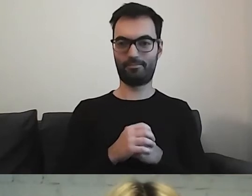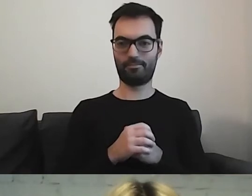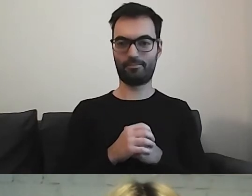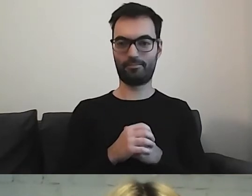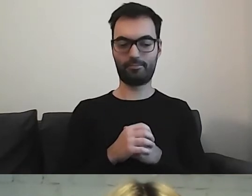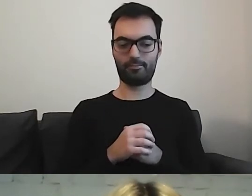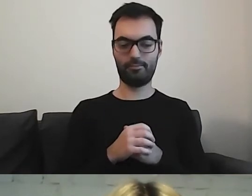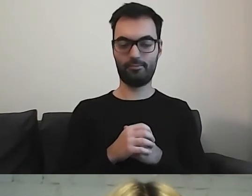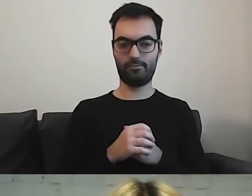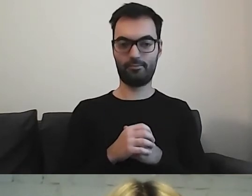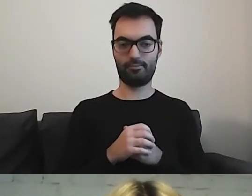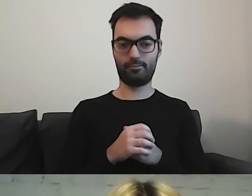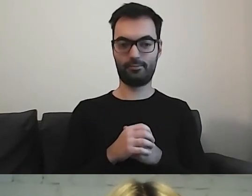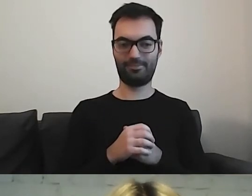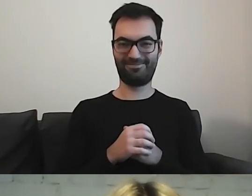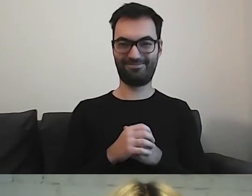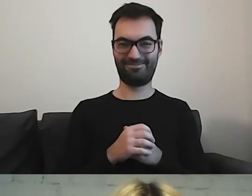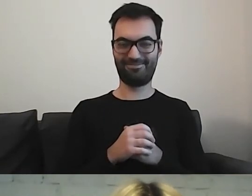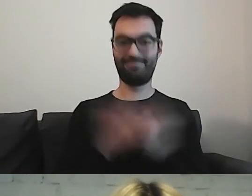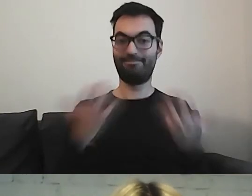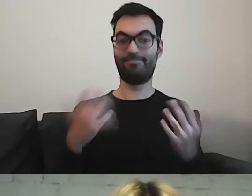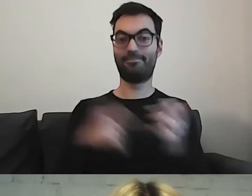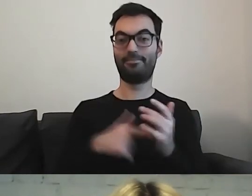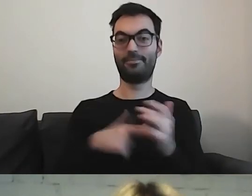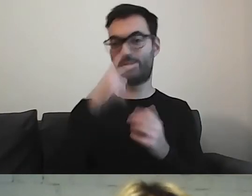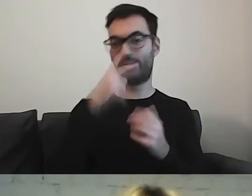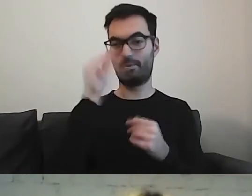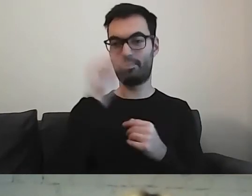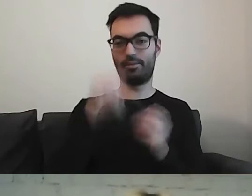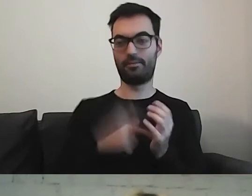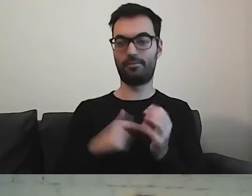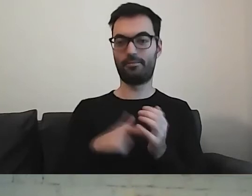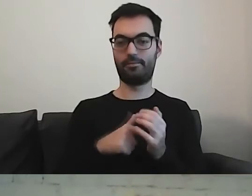W takim razie zobaczmy jeszcze kwestię wyrazów.